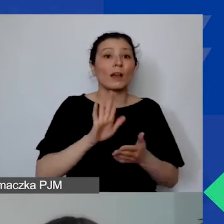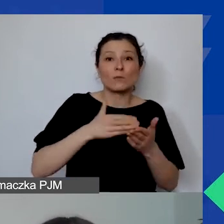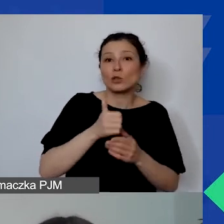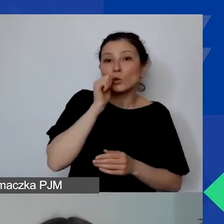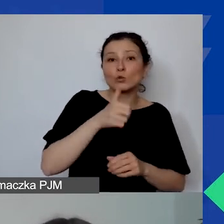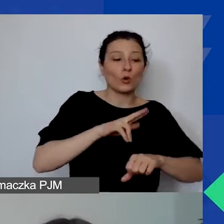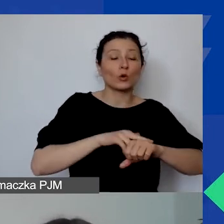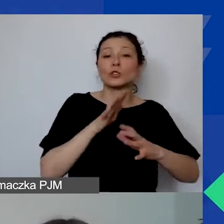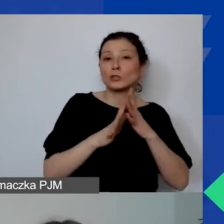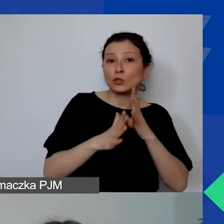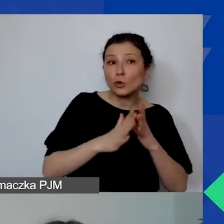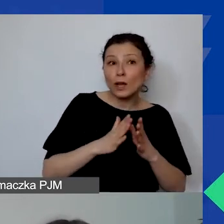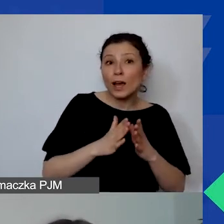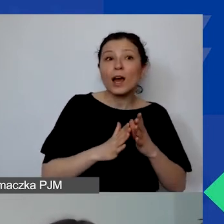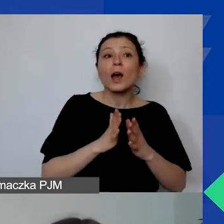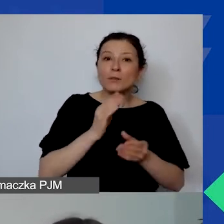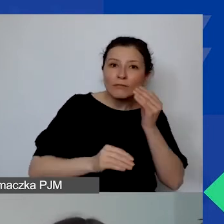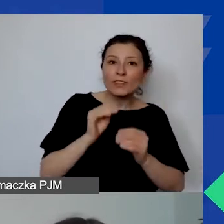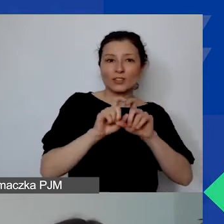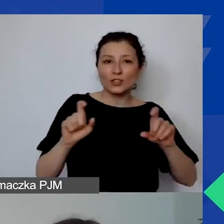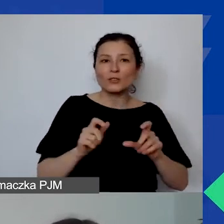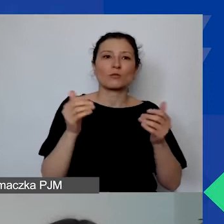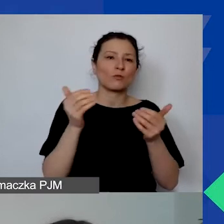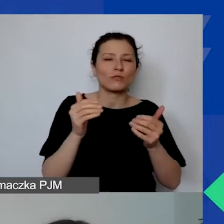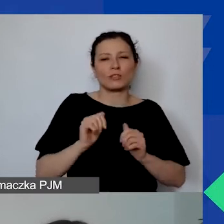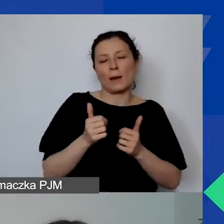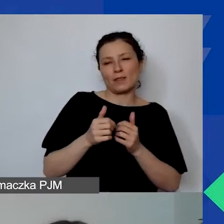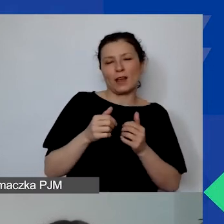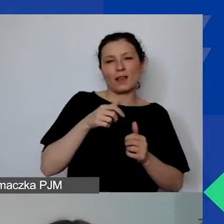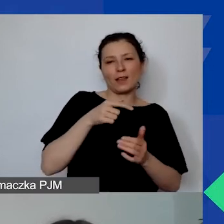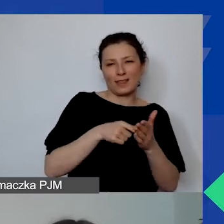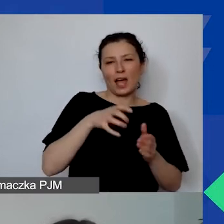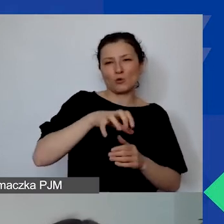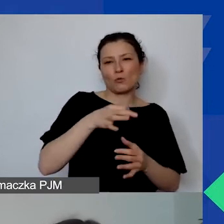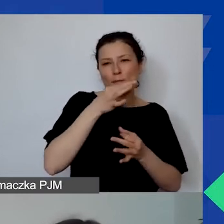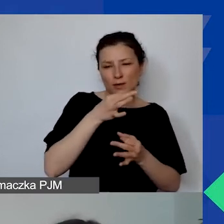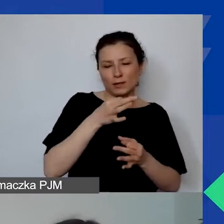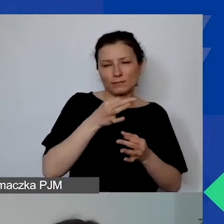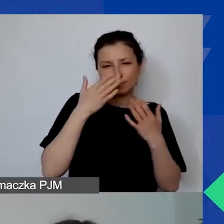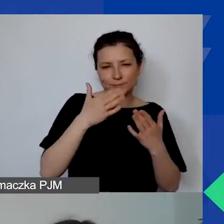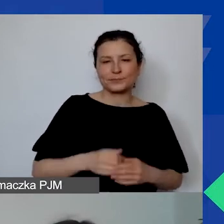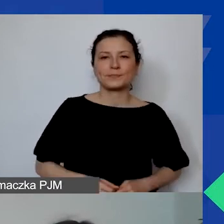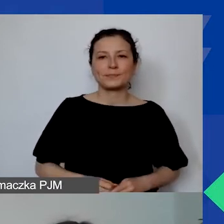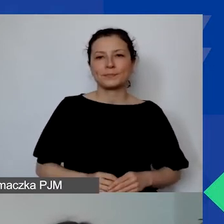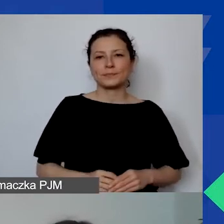dlatego że wtedy będzie więcej przestrzeni i więcej możliwości, by poświęcić tym pytaniom więcej czasu.